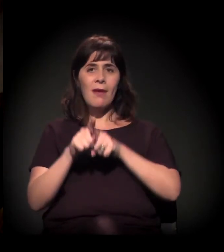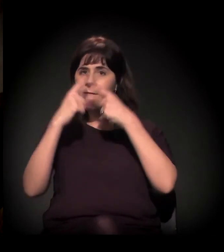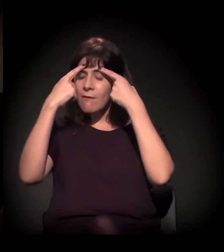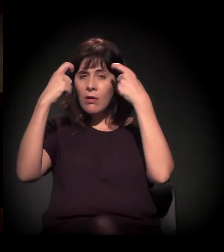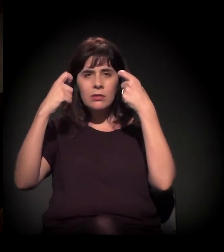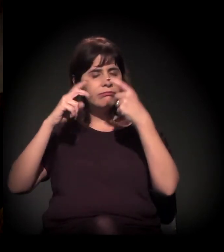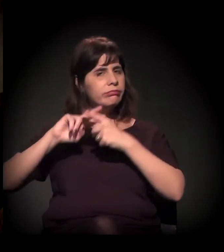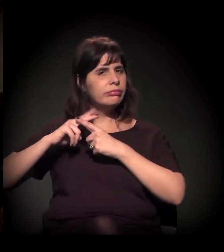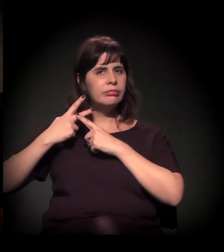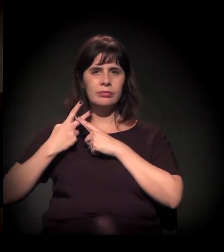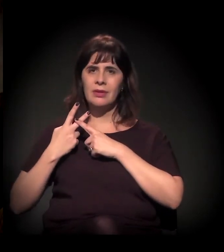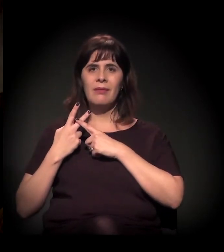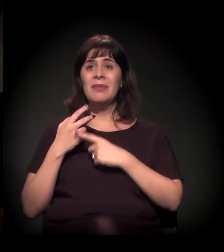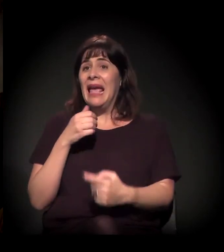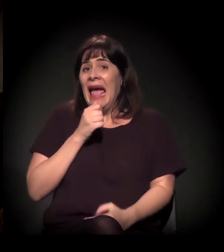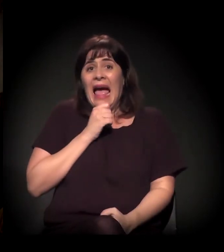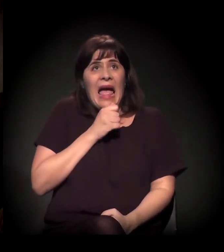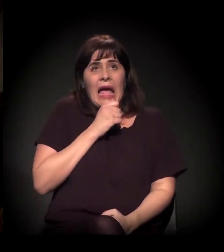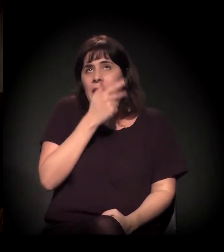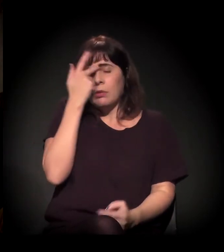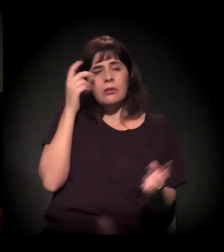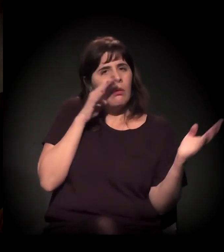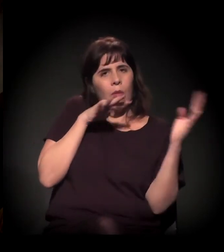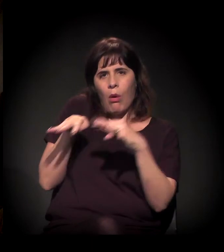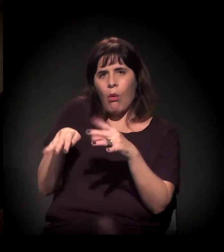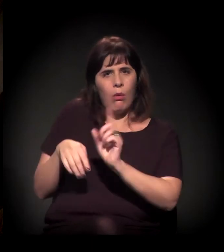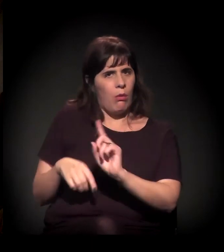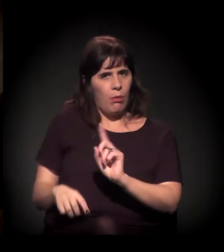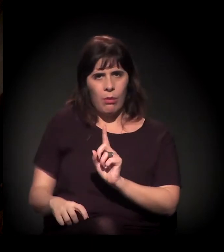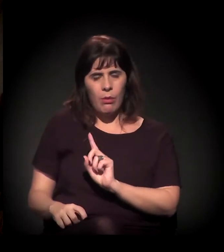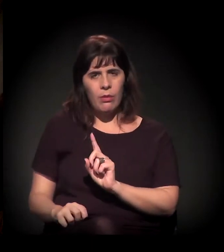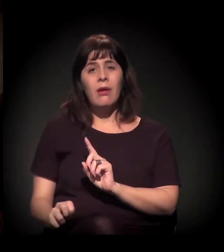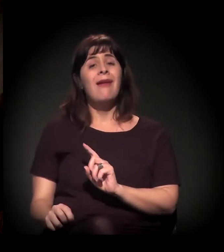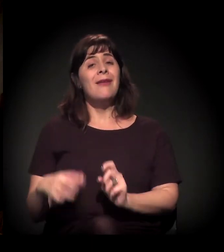Isso não está estourando ainda na pauta − eu sinto o mesmo processo −,